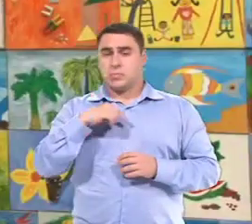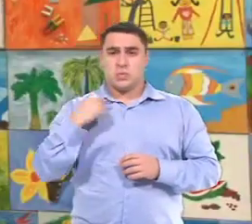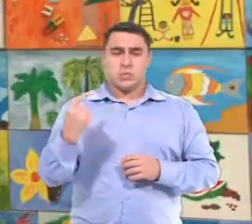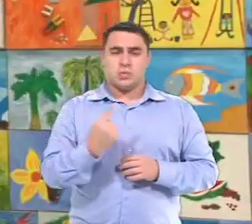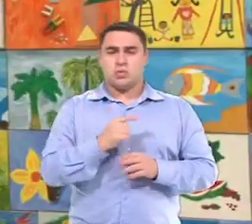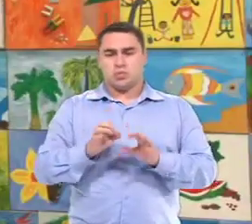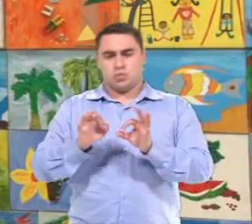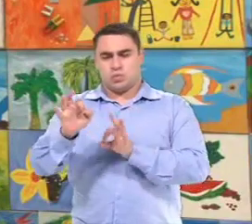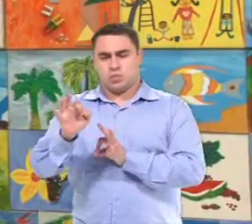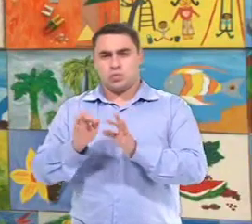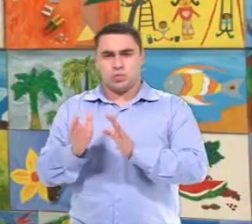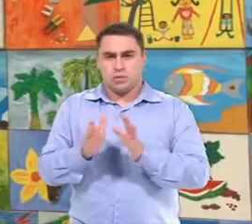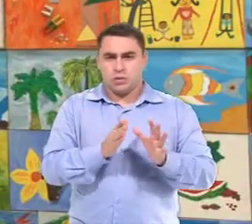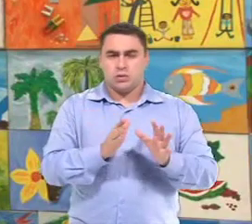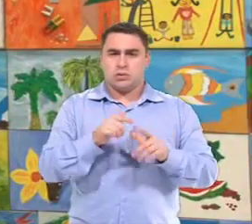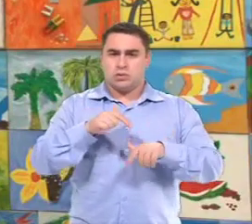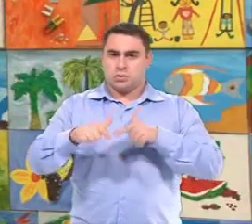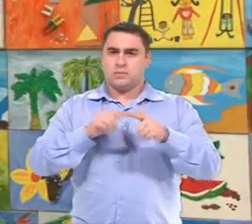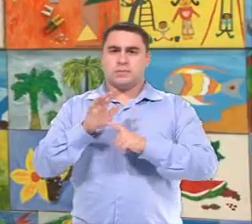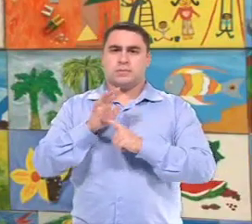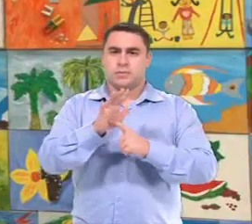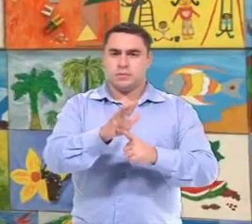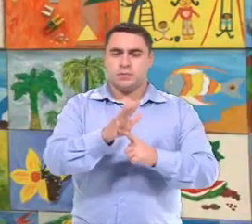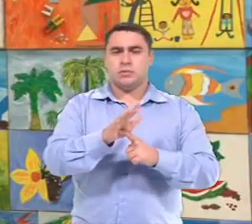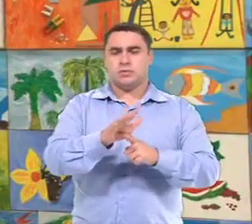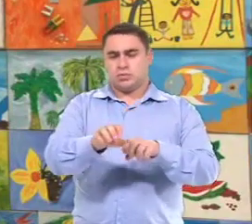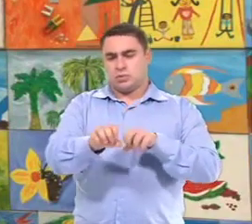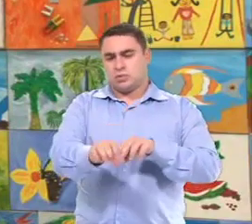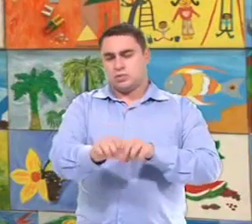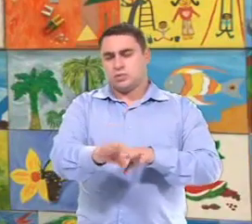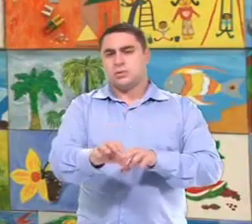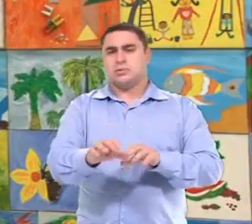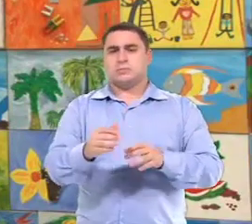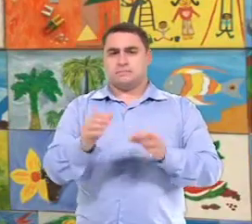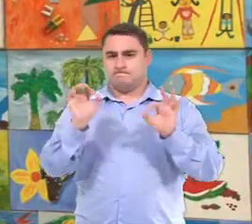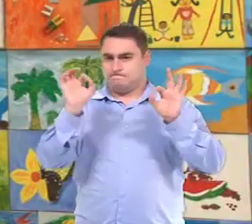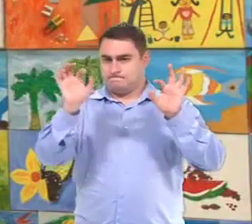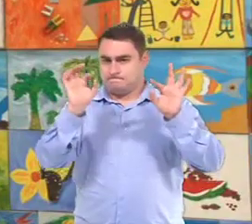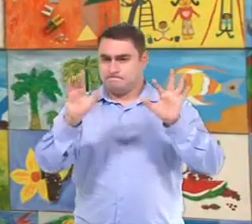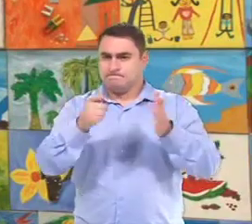Quando a gente está... organizando o trabalho Do Atendimento Educacional Especializado,